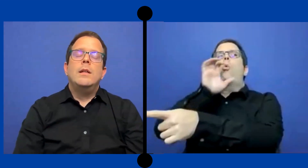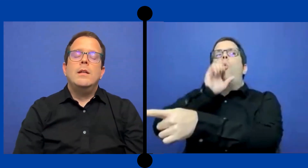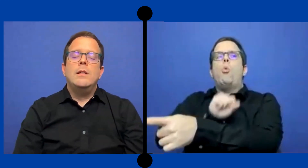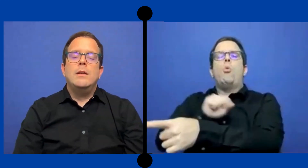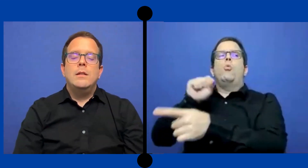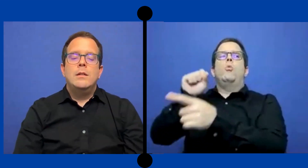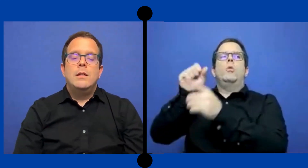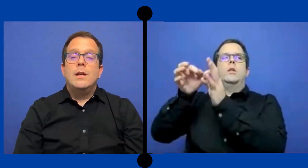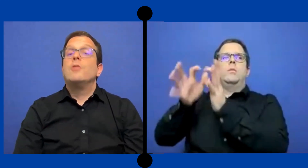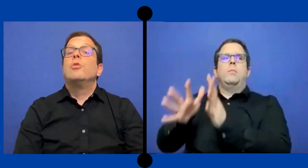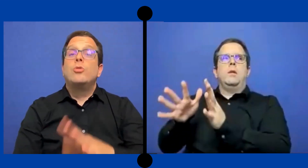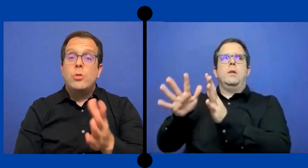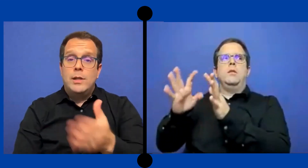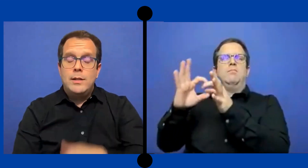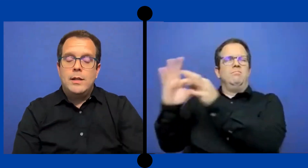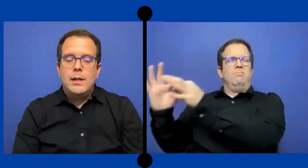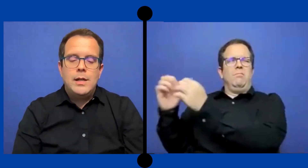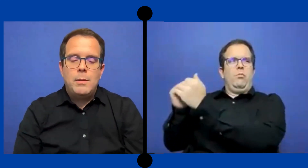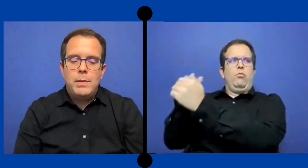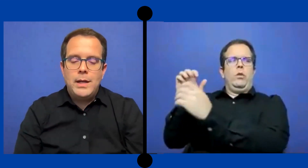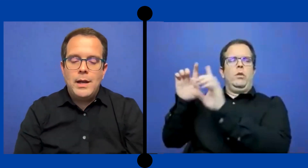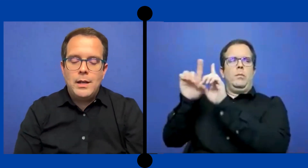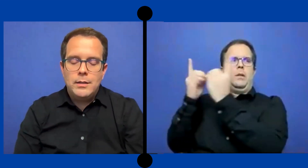Qué es otro detalle que quería explicarles.